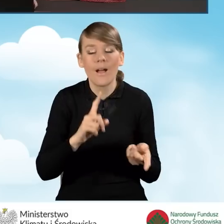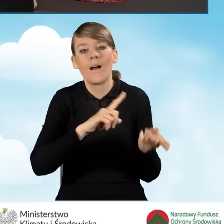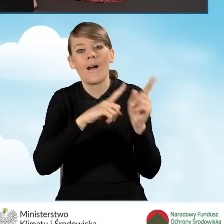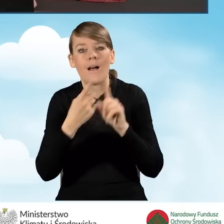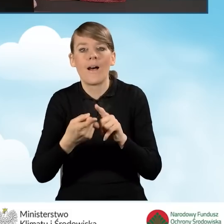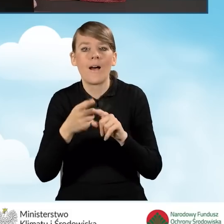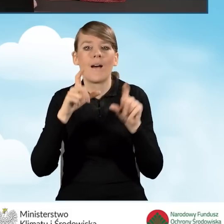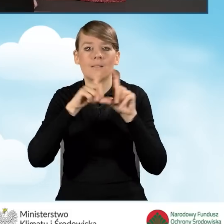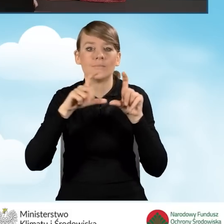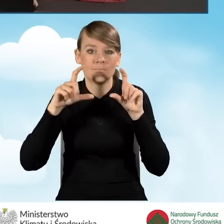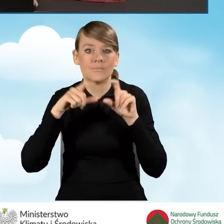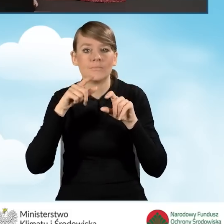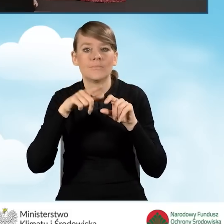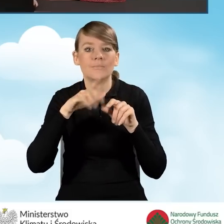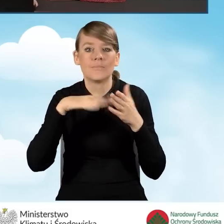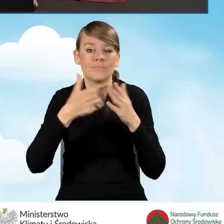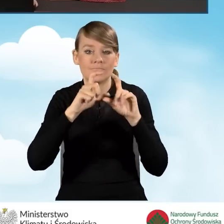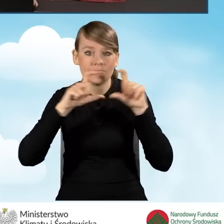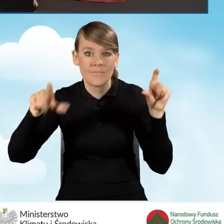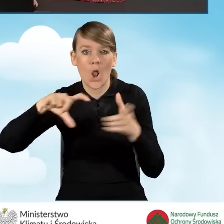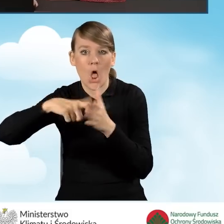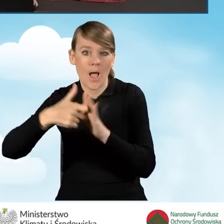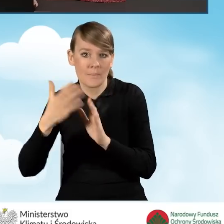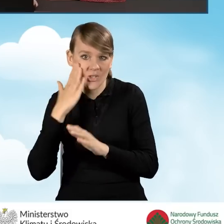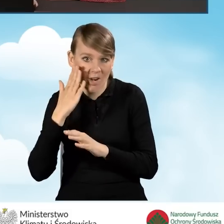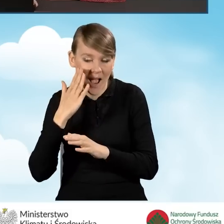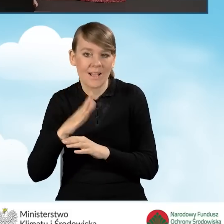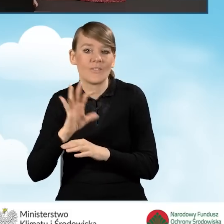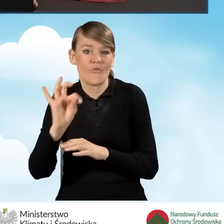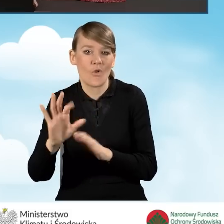w budynku mieszkalnym jednorodzinnym lokalu mieszkalnego z wyodrębnioną księgą wieczystą.